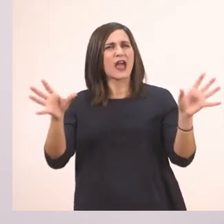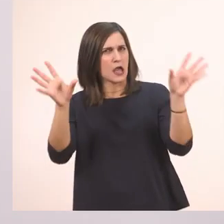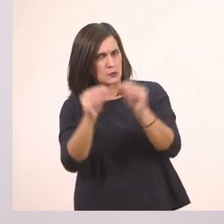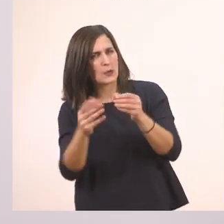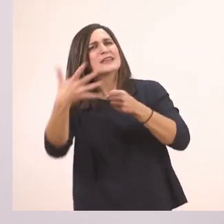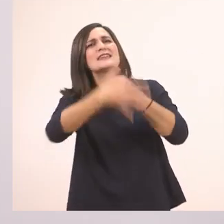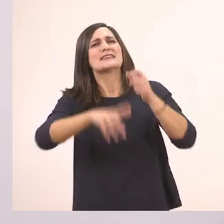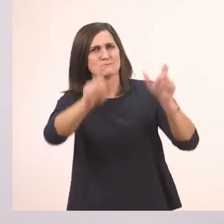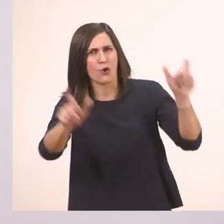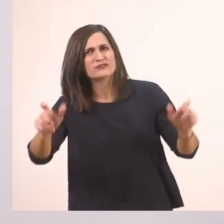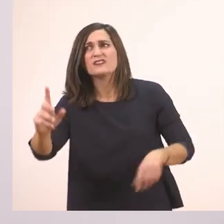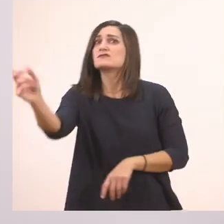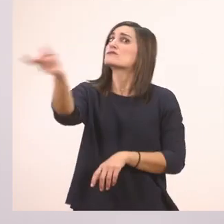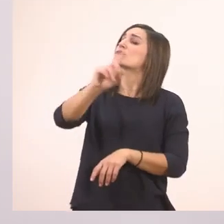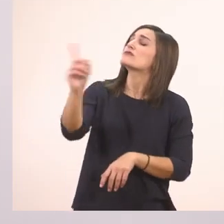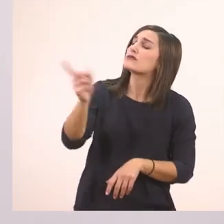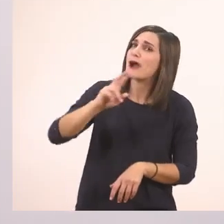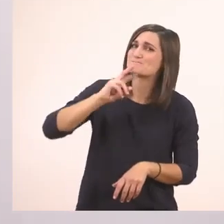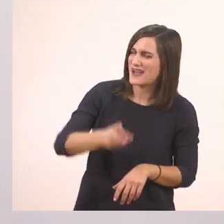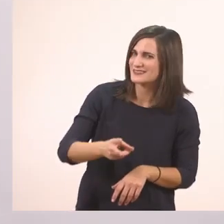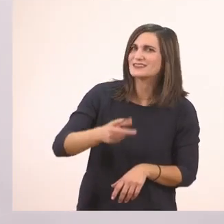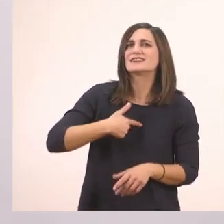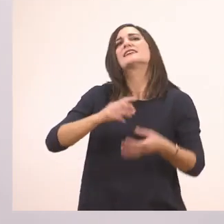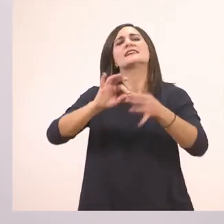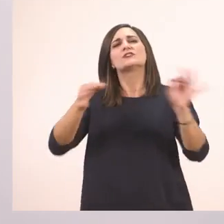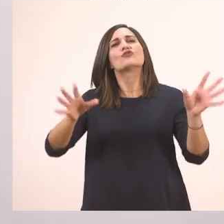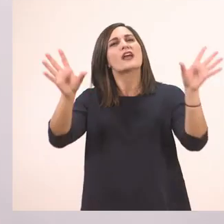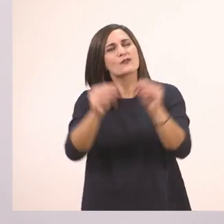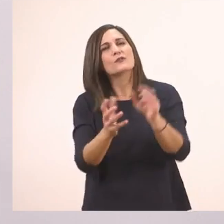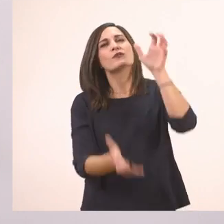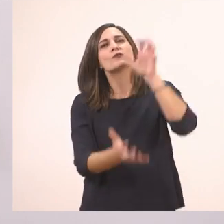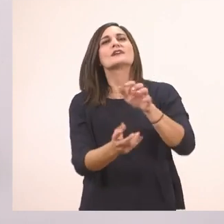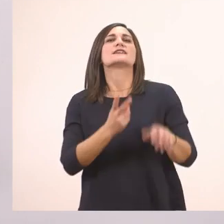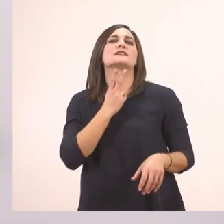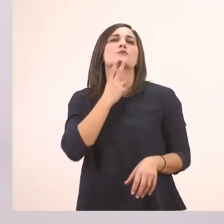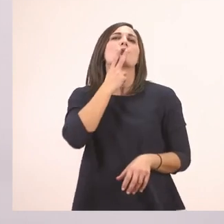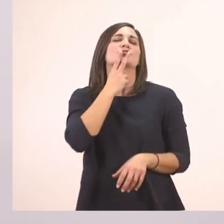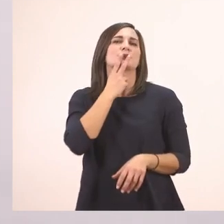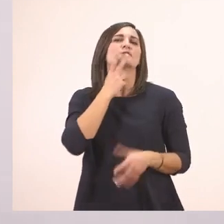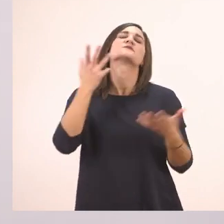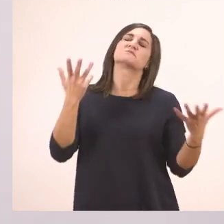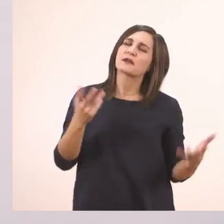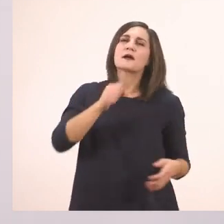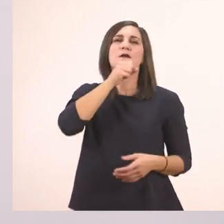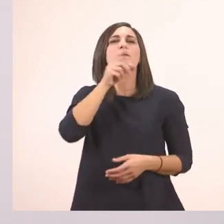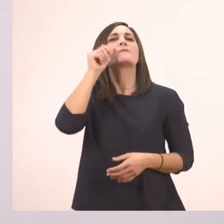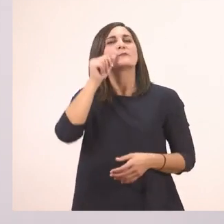Όχι, θέλει την ιστορία με τον ιπποπόταμο. Κι ο παππούς ξεκινάει να της διηγείται την ιστορία.